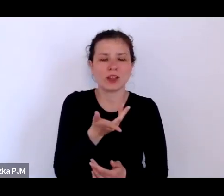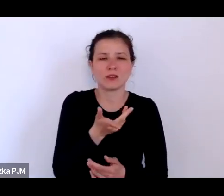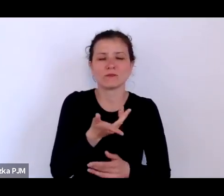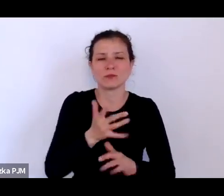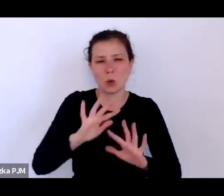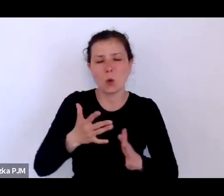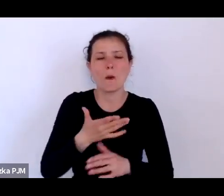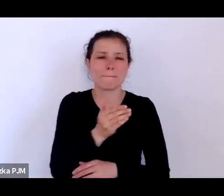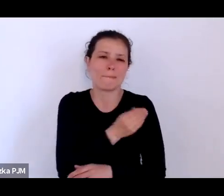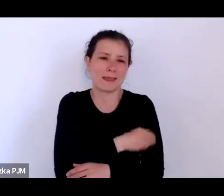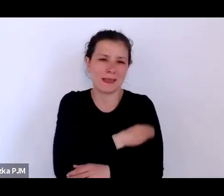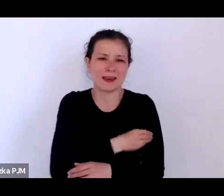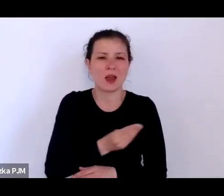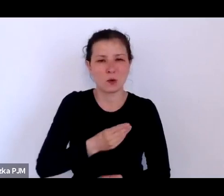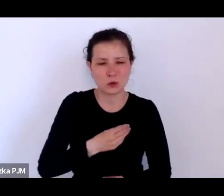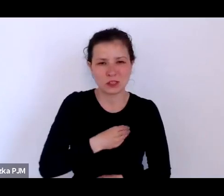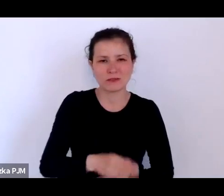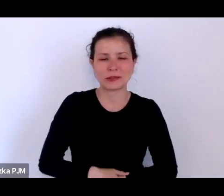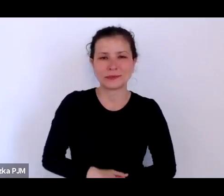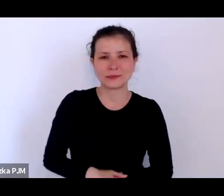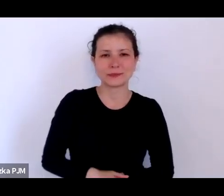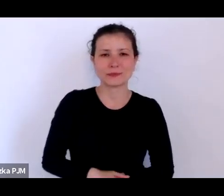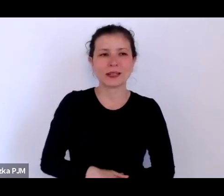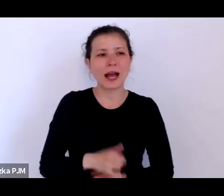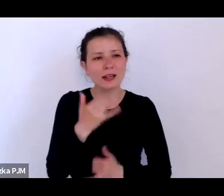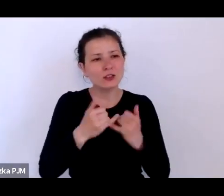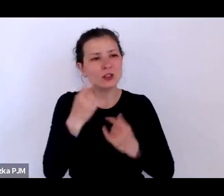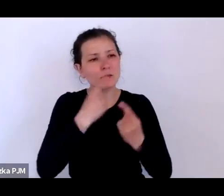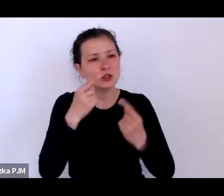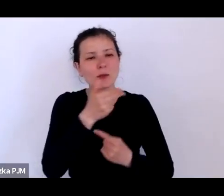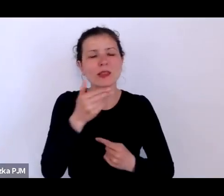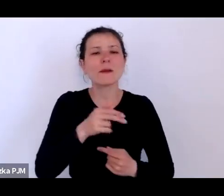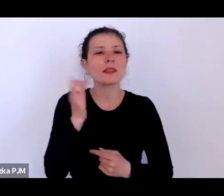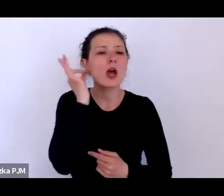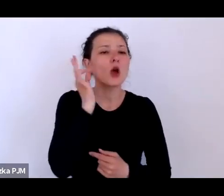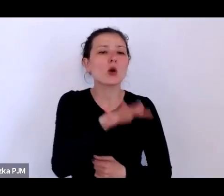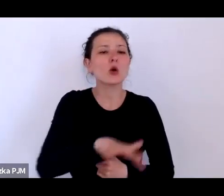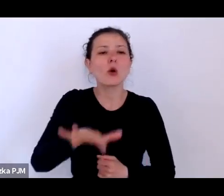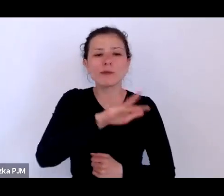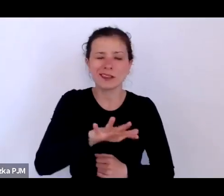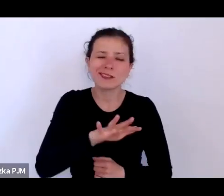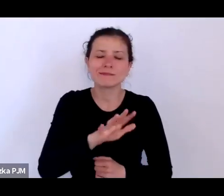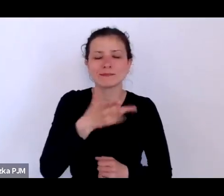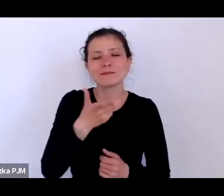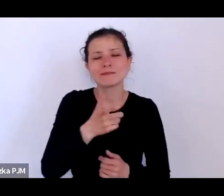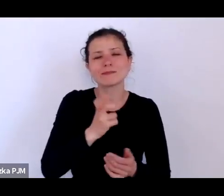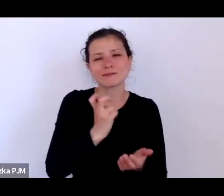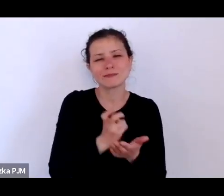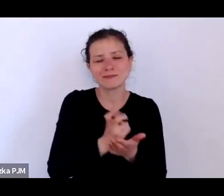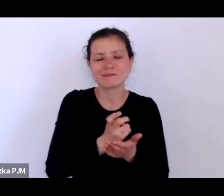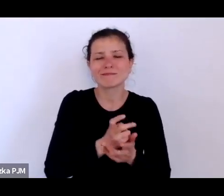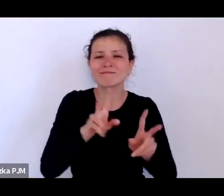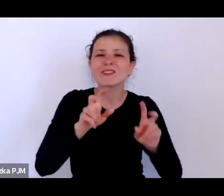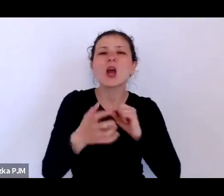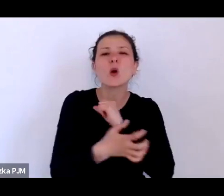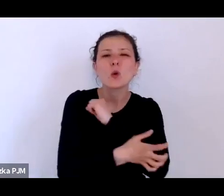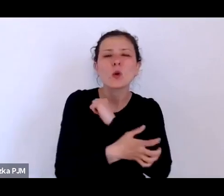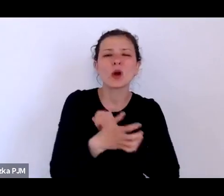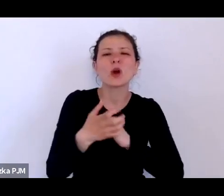W każdym razie, jeżeli myśleć o tych kobietach, które uprawiały prostytucję głodową jak to nazwał słusznie Ludwik Stomma